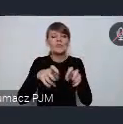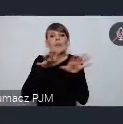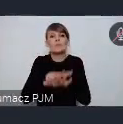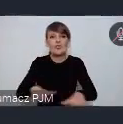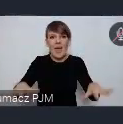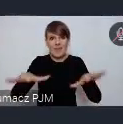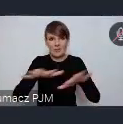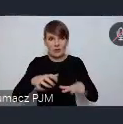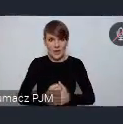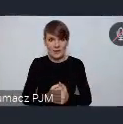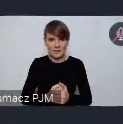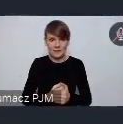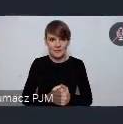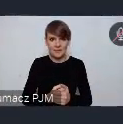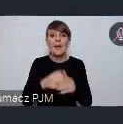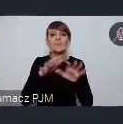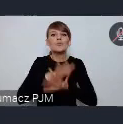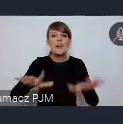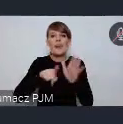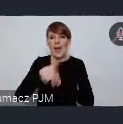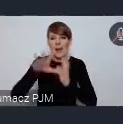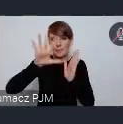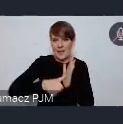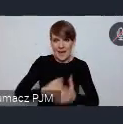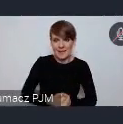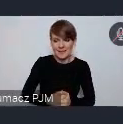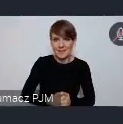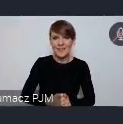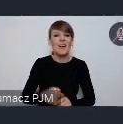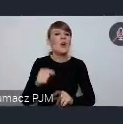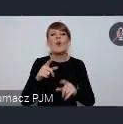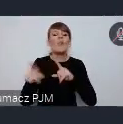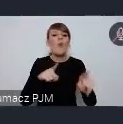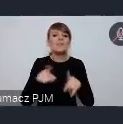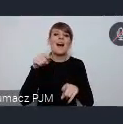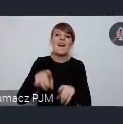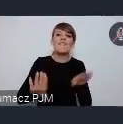Przestrzeni tak naprawdę dla miast. Czyli nie przestrzeni wystawienniczej swoistego rodzaju tylko...